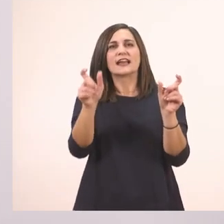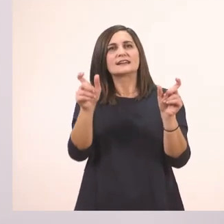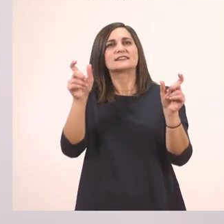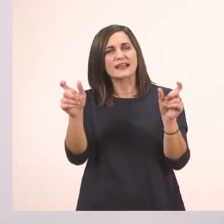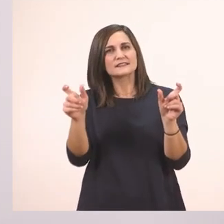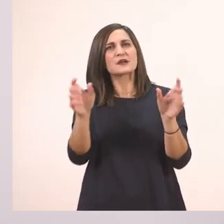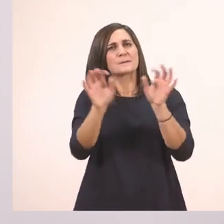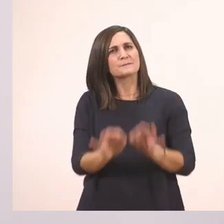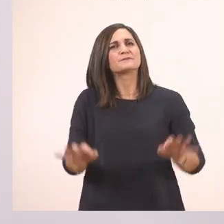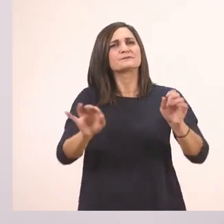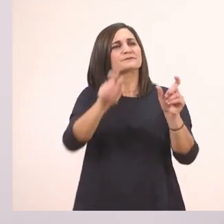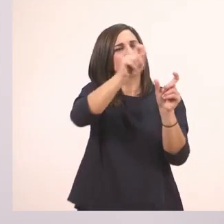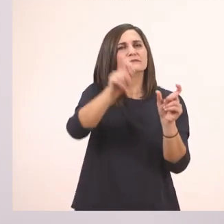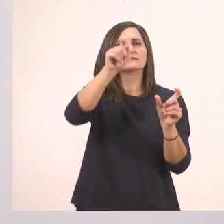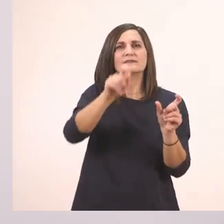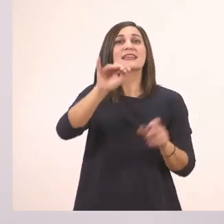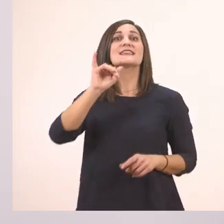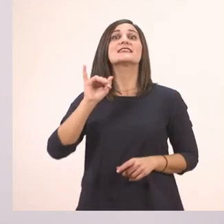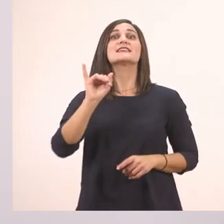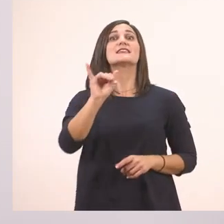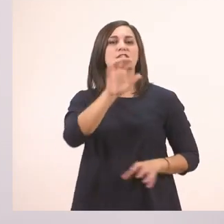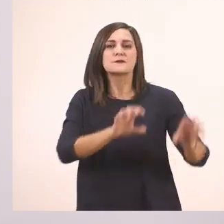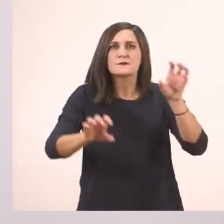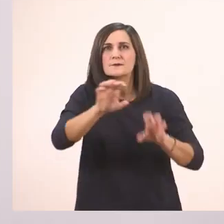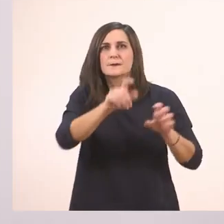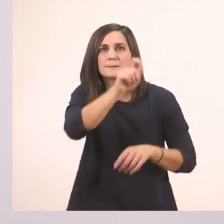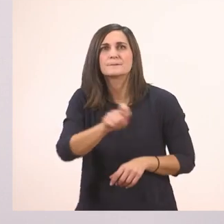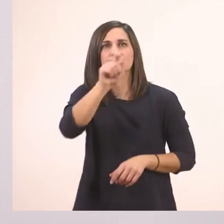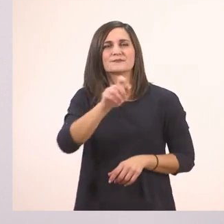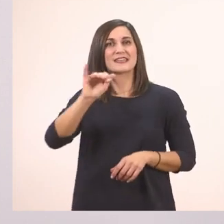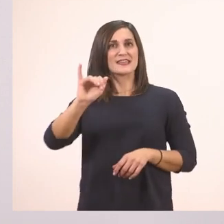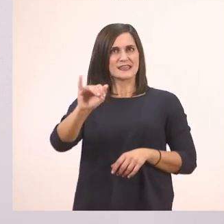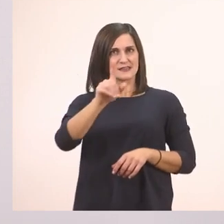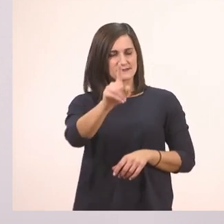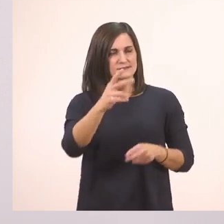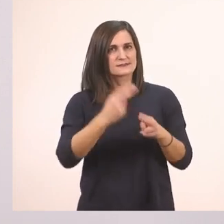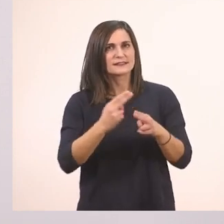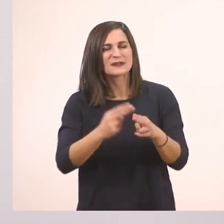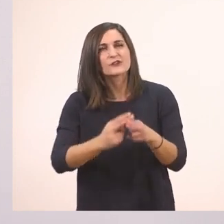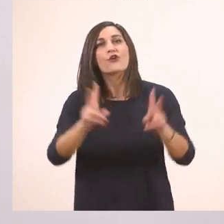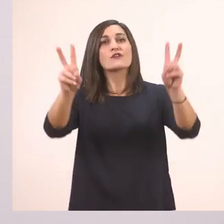να κυκλώνουμε τα "ι" στο κείμενό μας. Ξεκινάμε. Δεν ξεχνώ και στον τίτλο! Εντάξει;